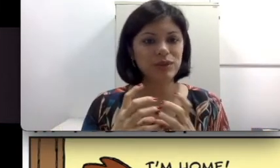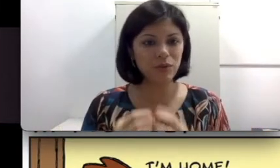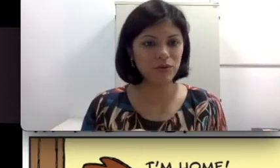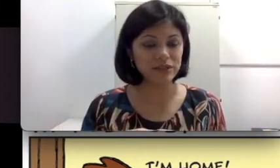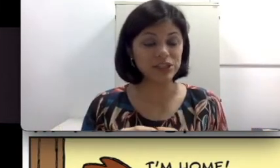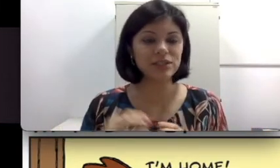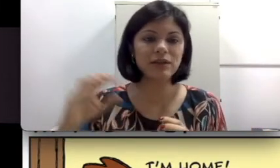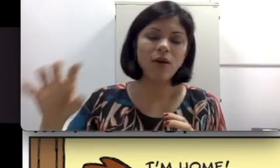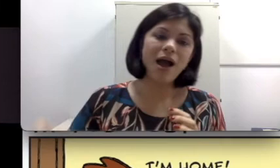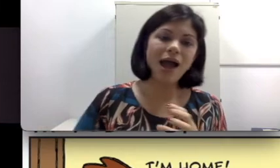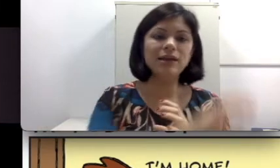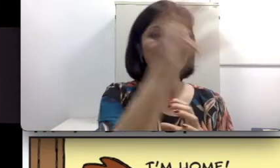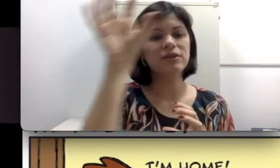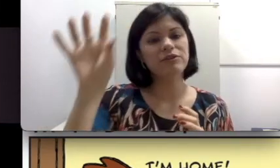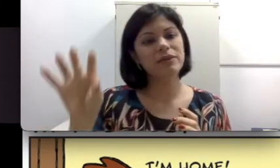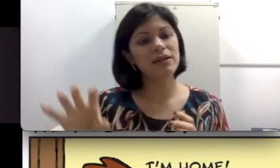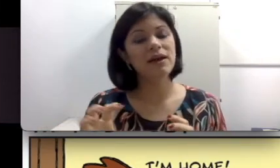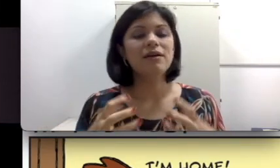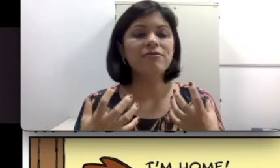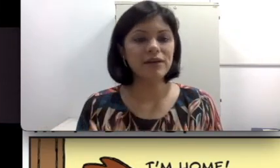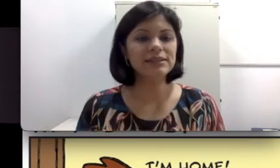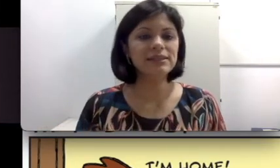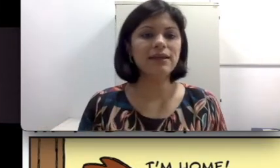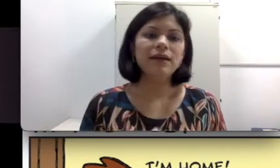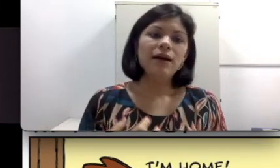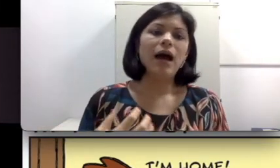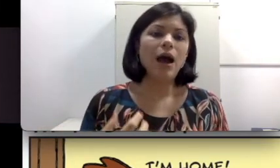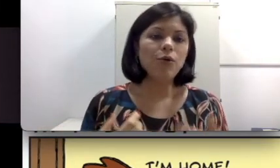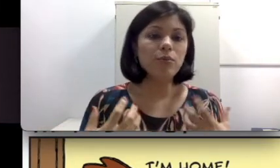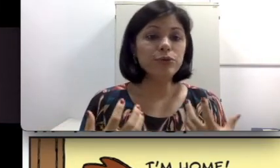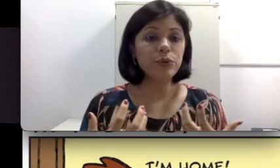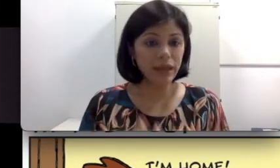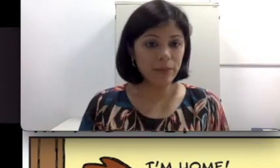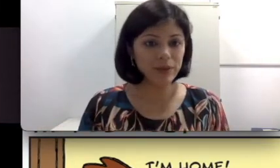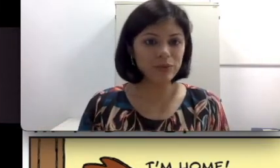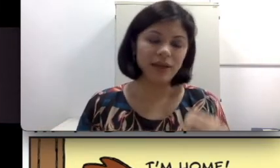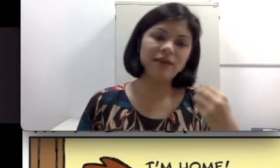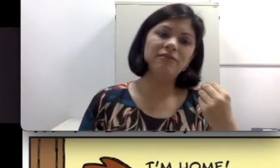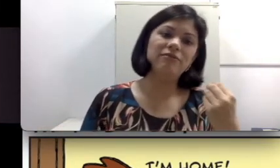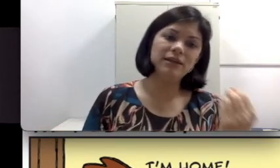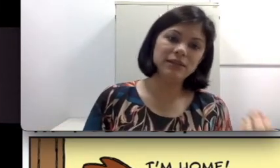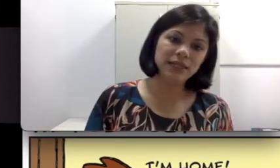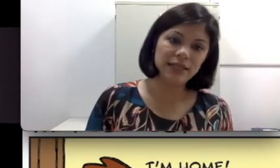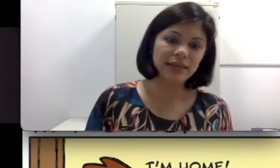surda ou ouvinte, então a língua da família vai ser algo muito híbrido, variando entre